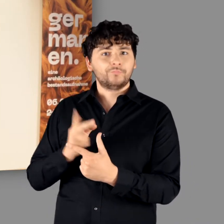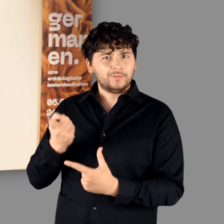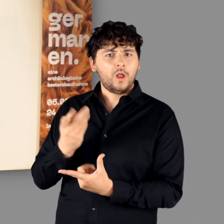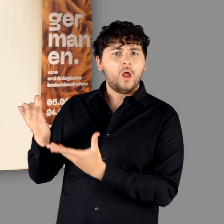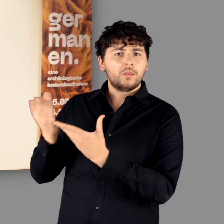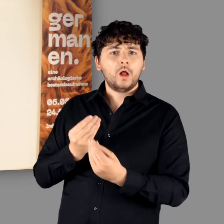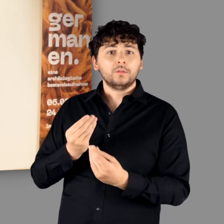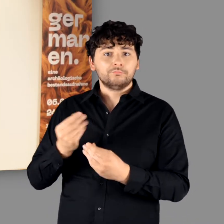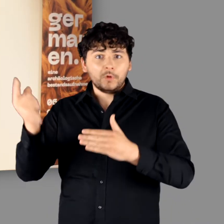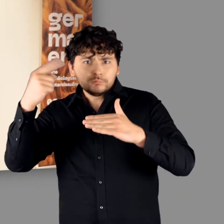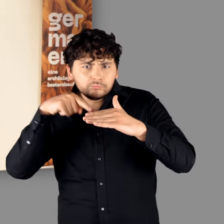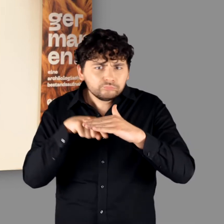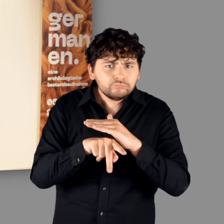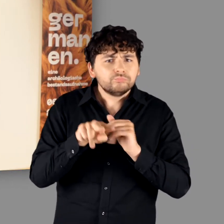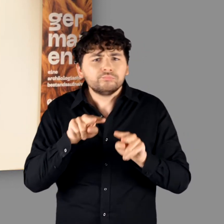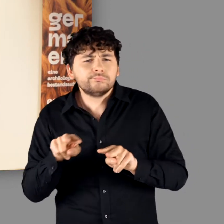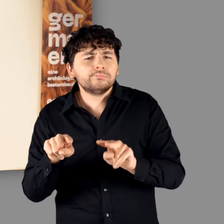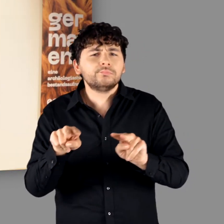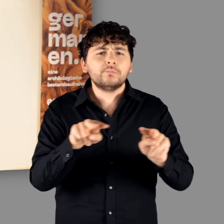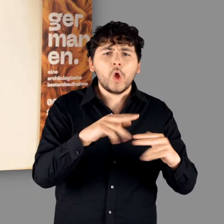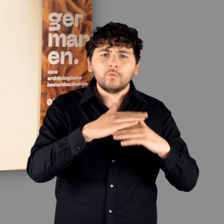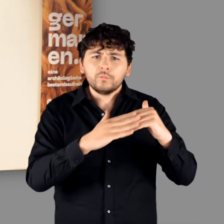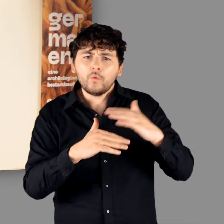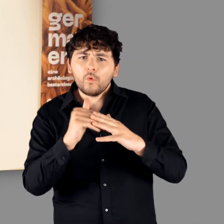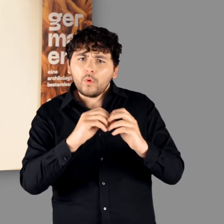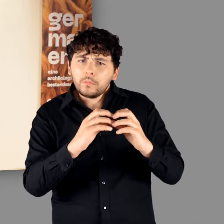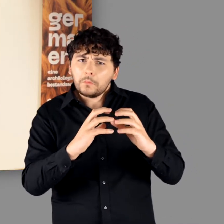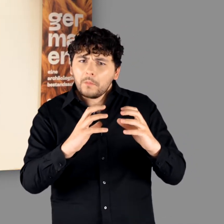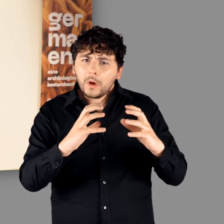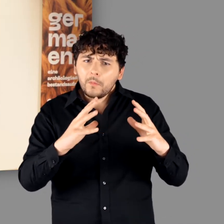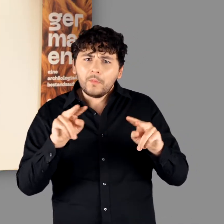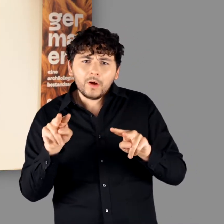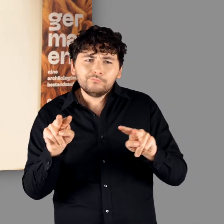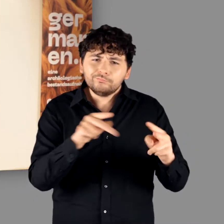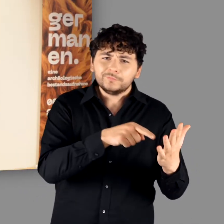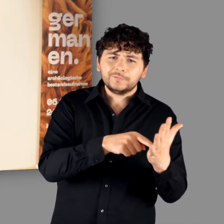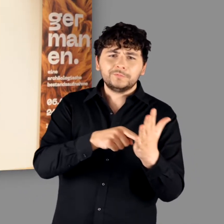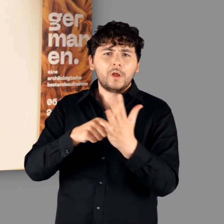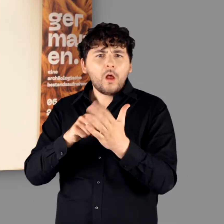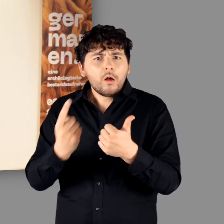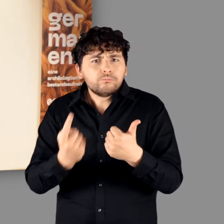und zeigen Ihnen im Kontext der noch wachsenden Ausstellung einige unserer Highlights.